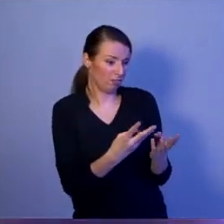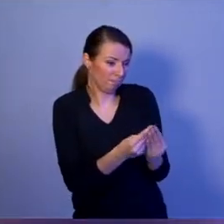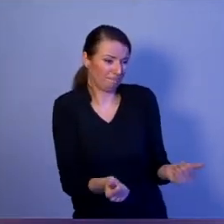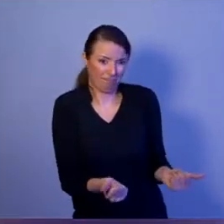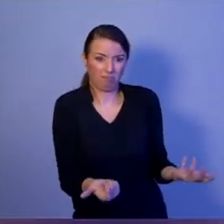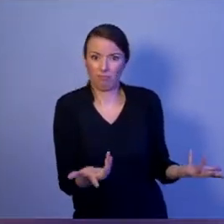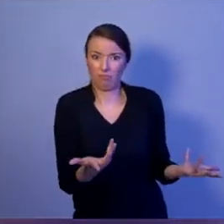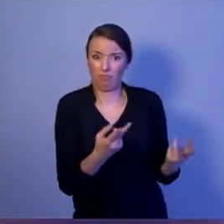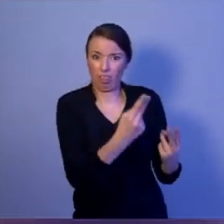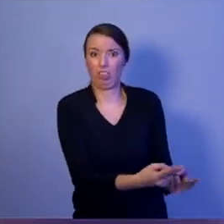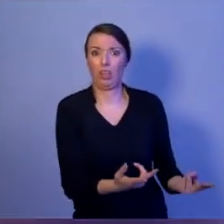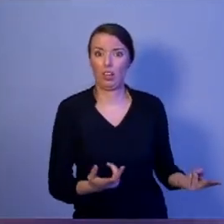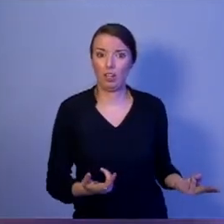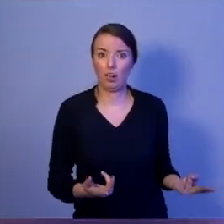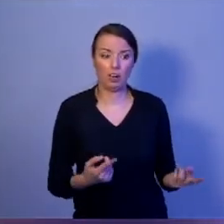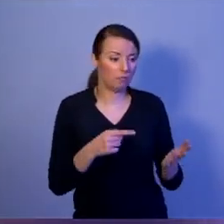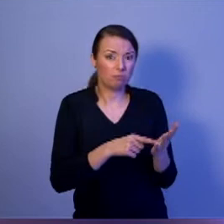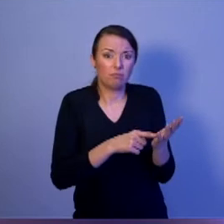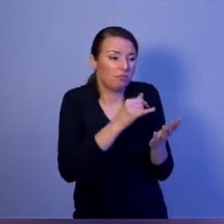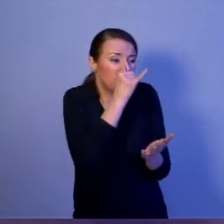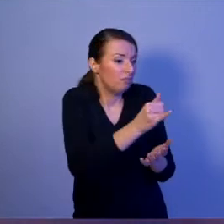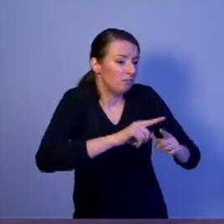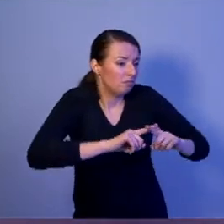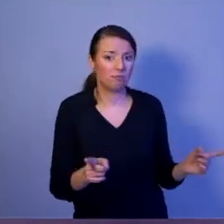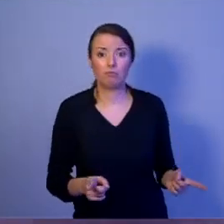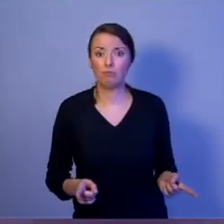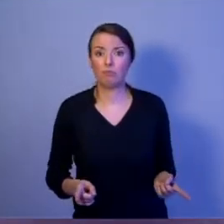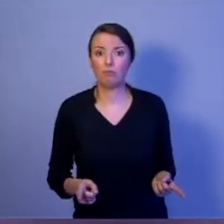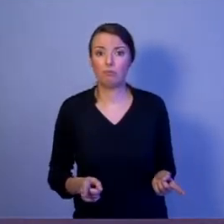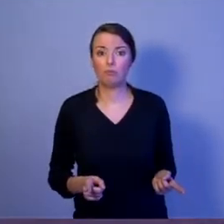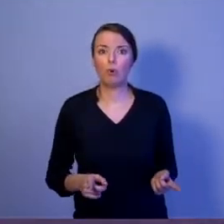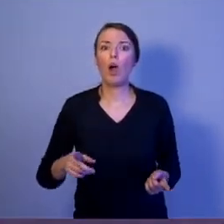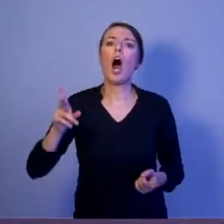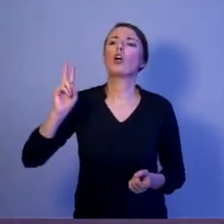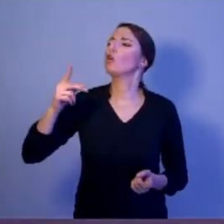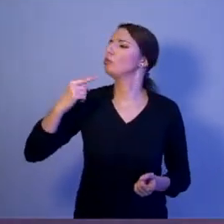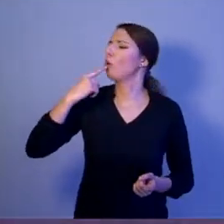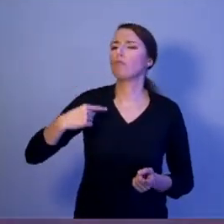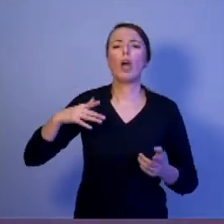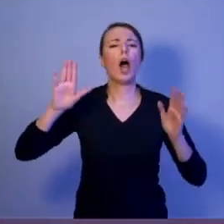Ktoś powie: ale prezydent nie jest premierem, nie jest rządem, który dokonuje zakupów